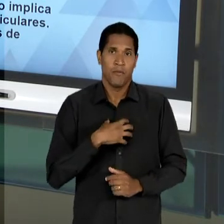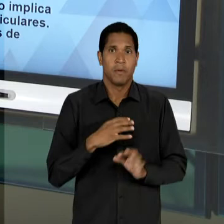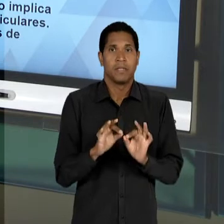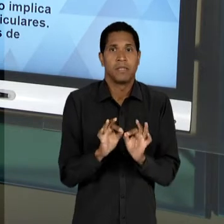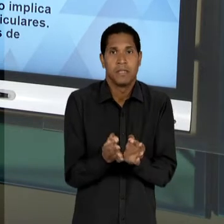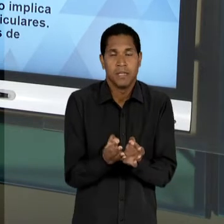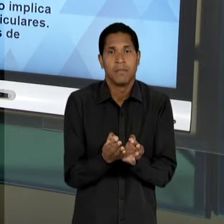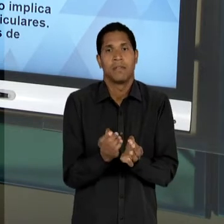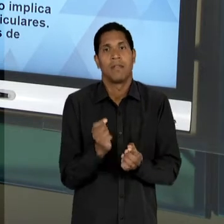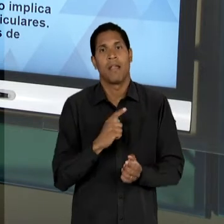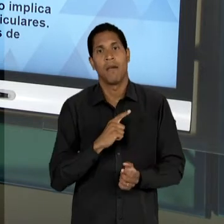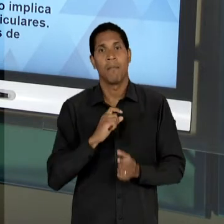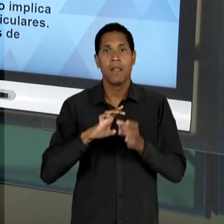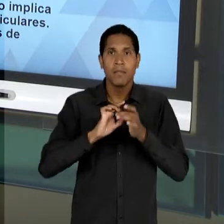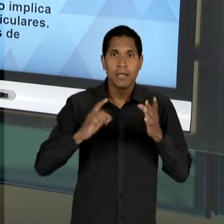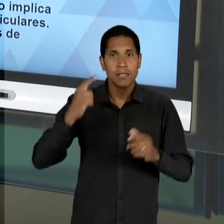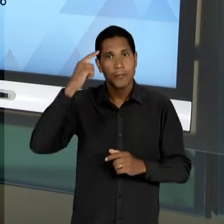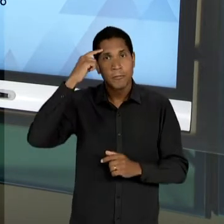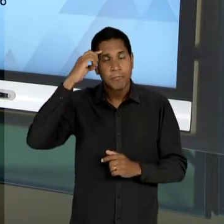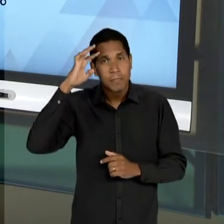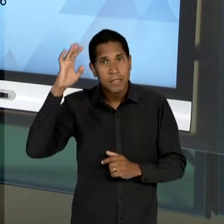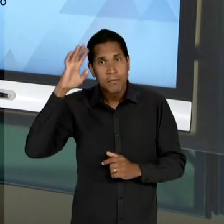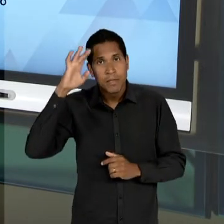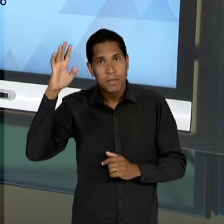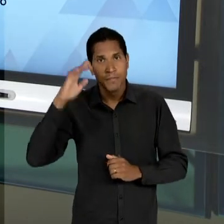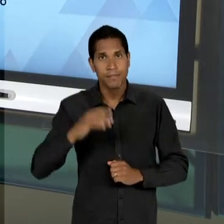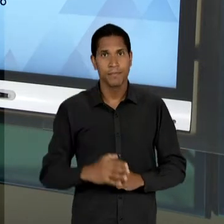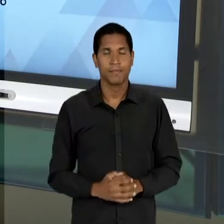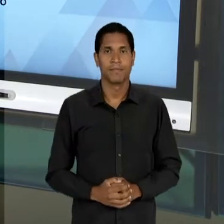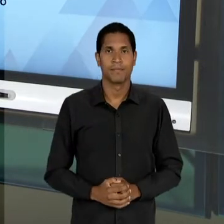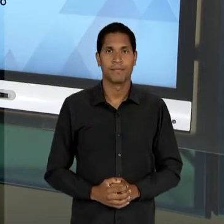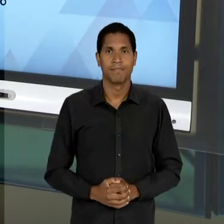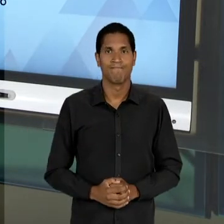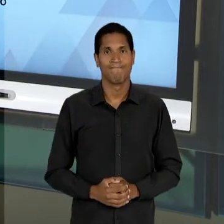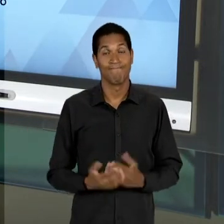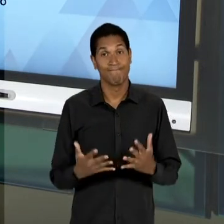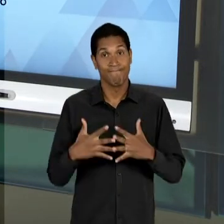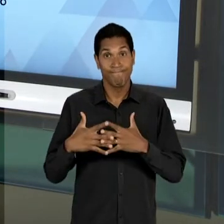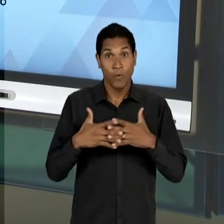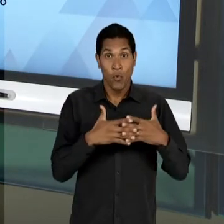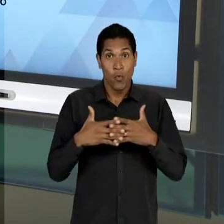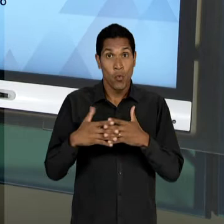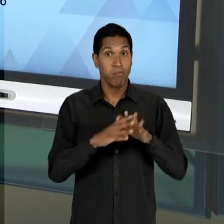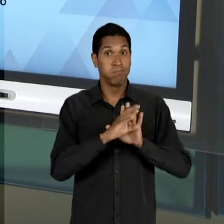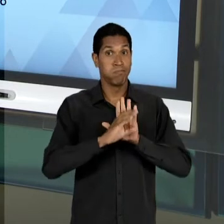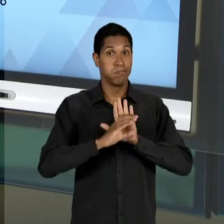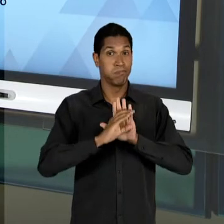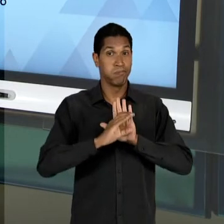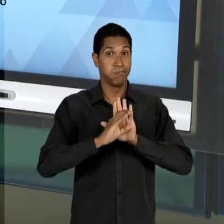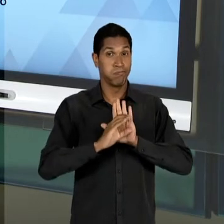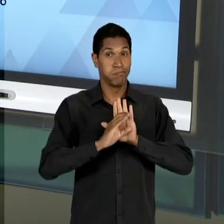LIBERDADE DE PENSAMENTO E DE CÁTEDRA. CONFUSÕES CONCEITUAIS QUE VÃO SER ABARCADAS AQUI NA LEITURA